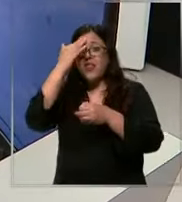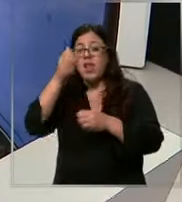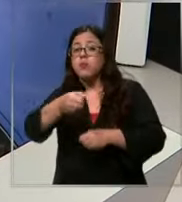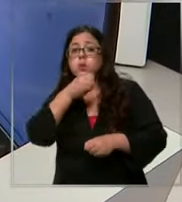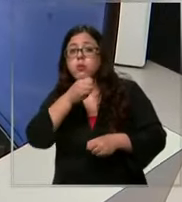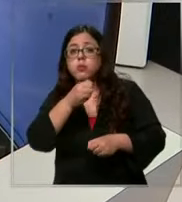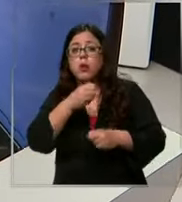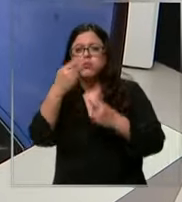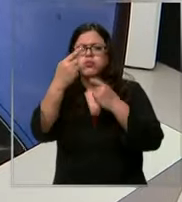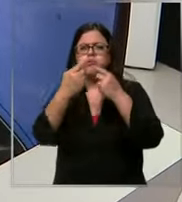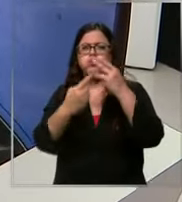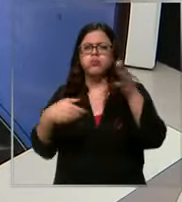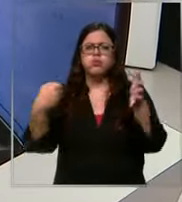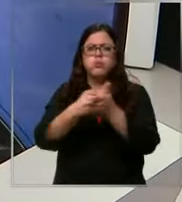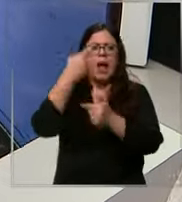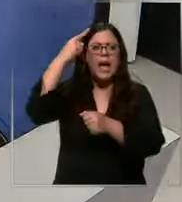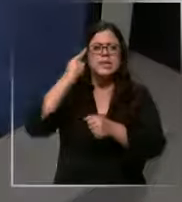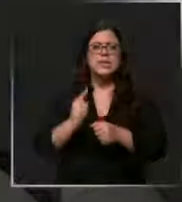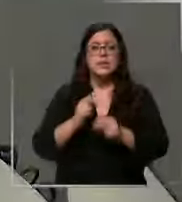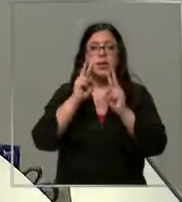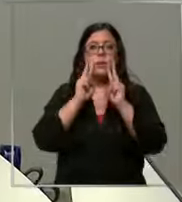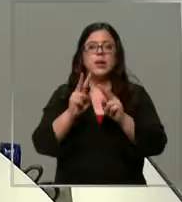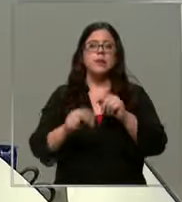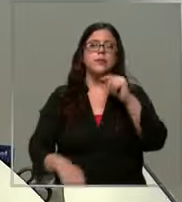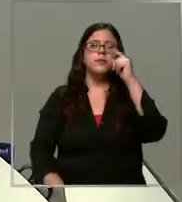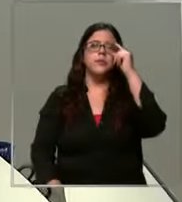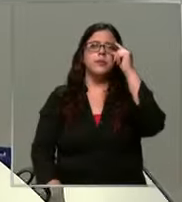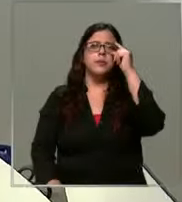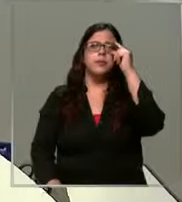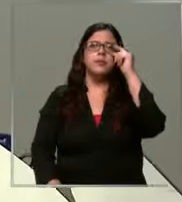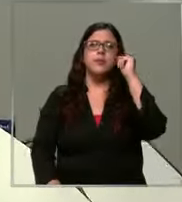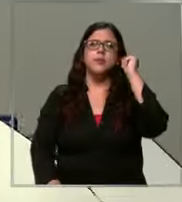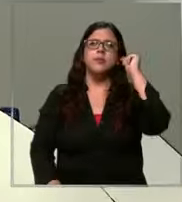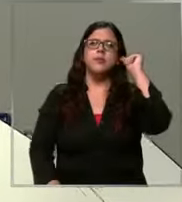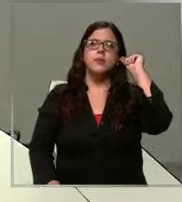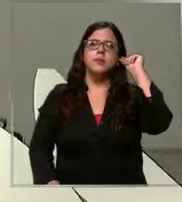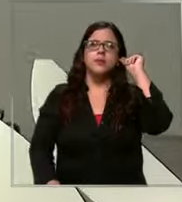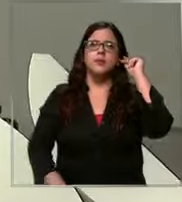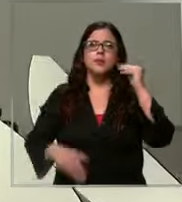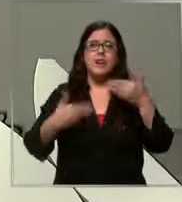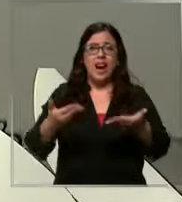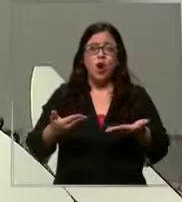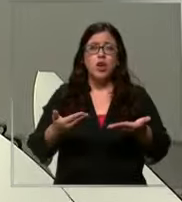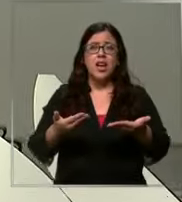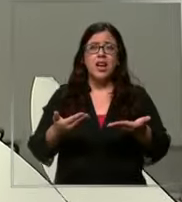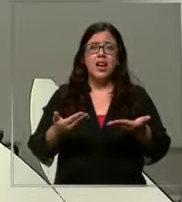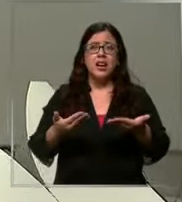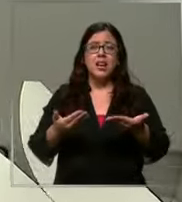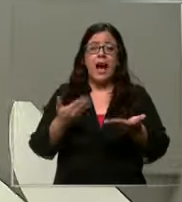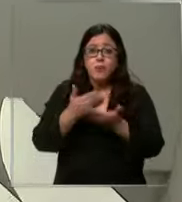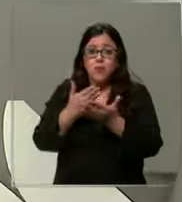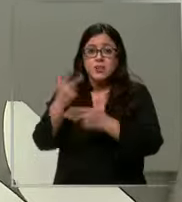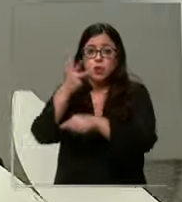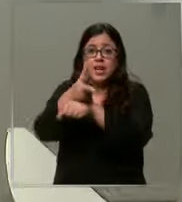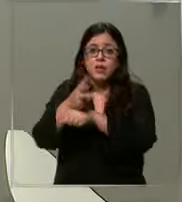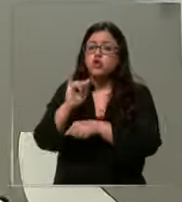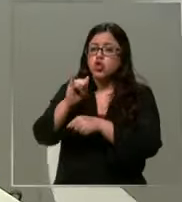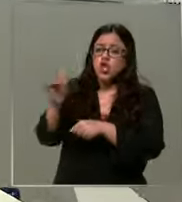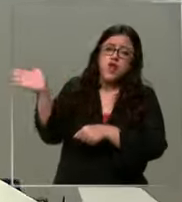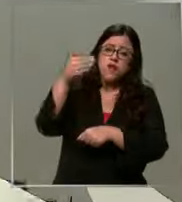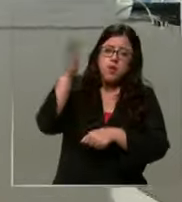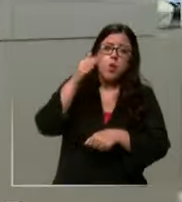diversos accidentes mire salir acá va a salir ahora vamos aar Sí si alcanzan alcanzan sí se